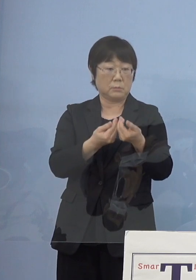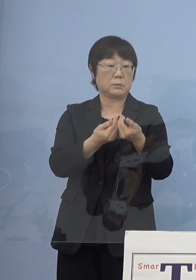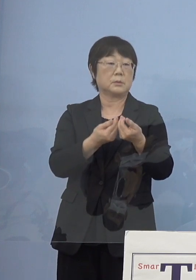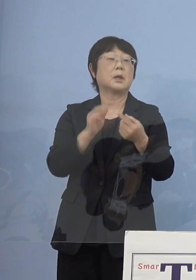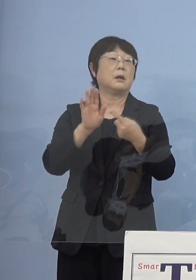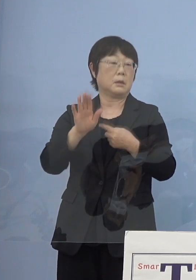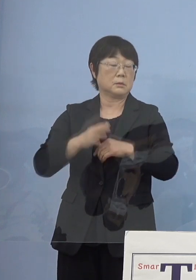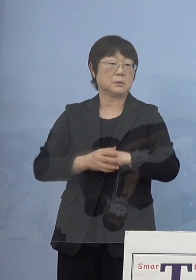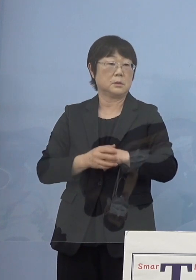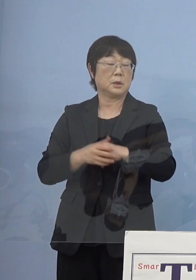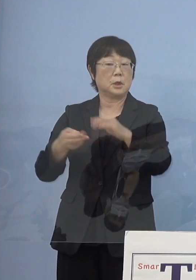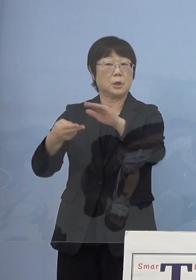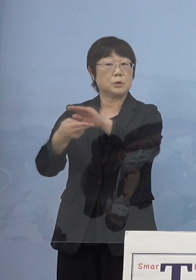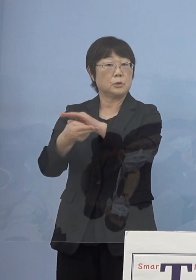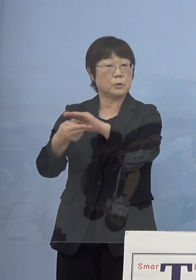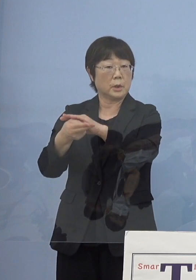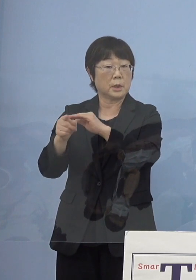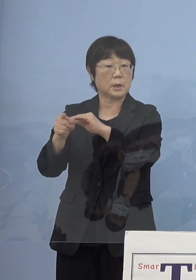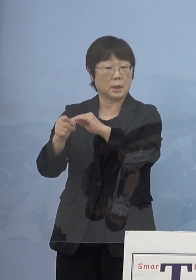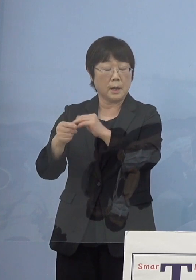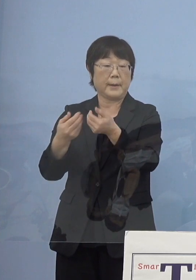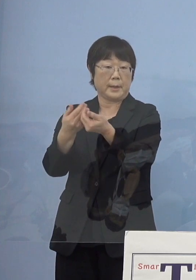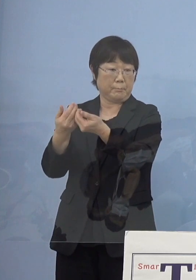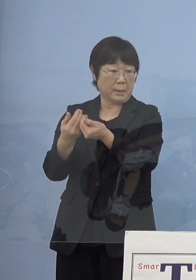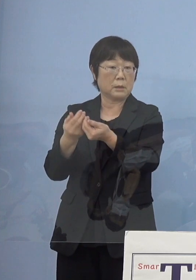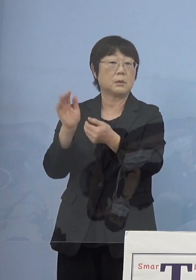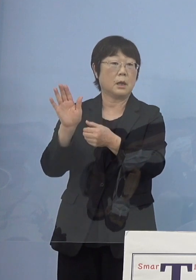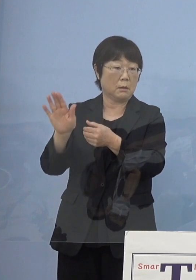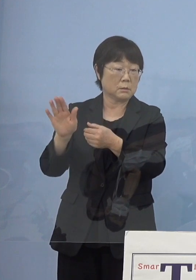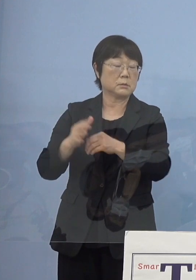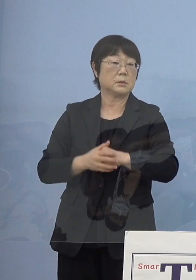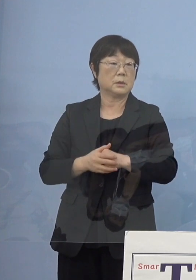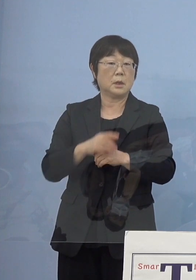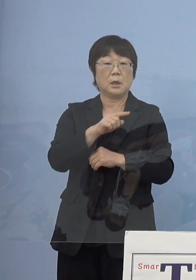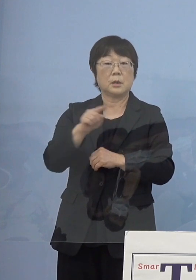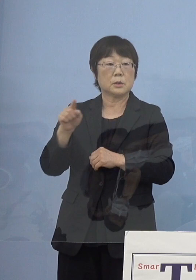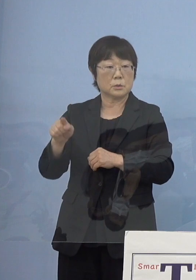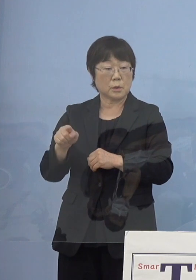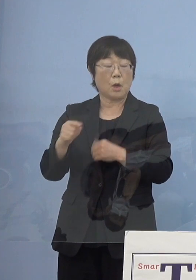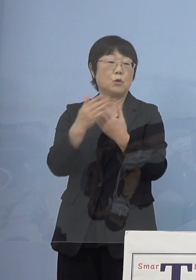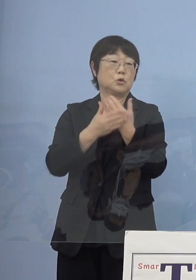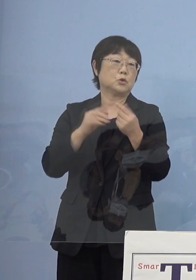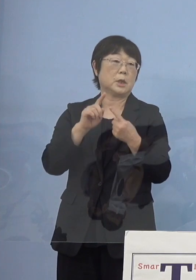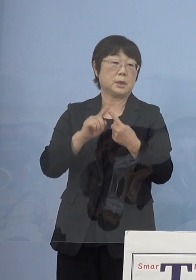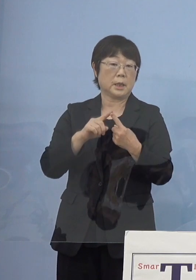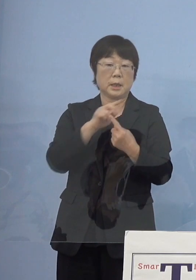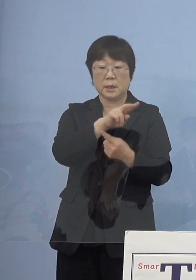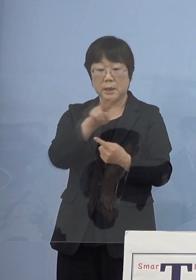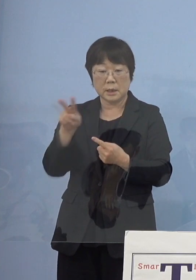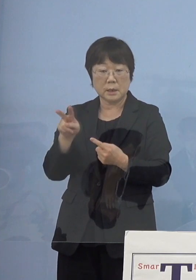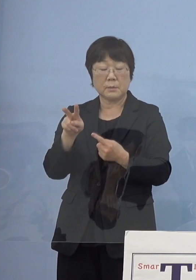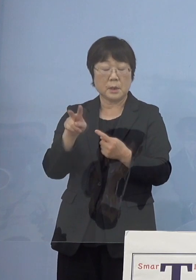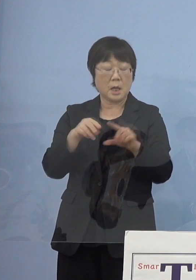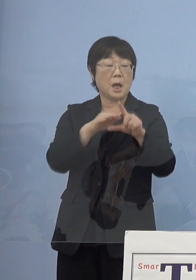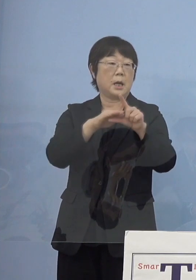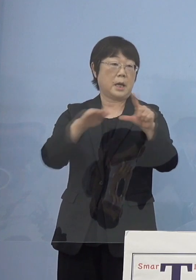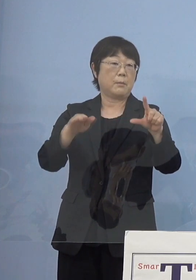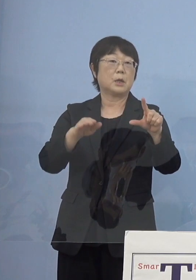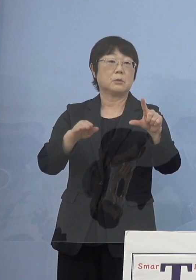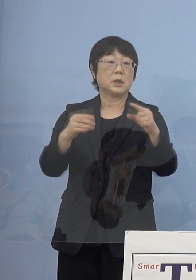あるいは入院ここのところが逼迫したとか こうしたところを重点的にみていく「レベル」とする